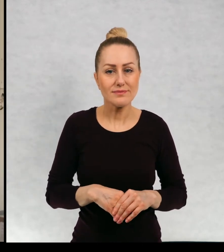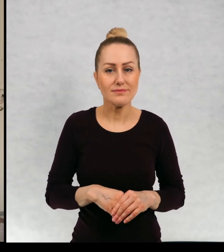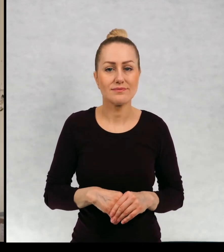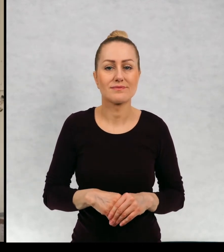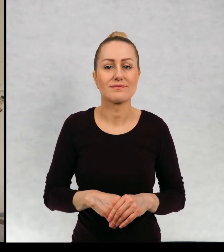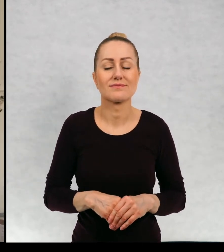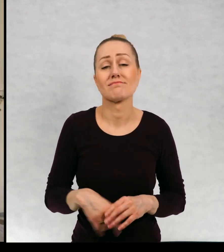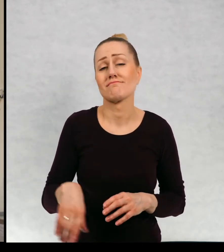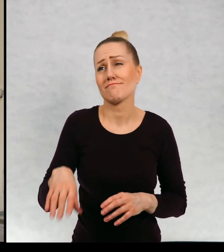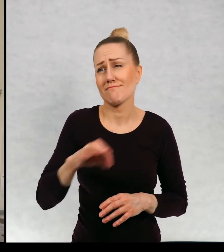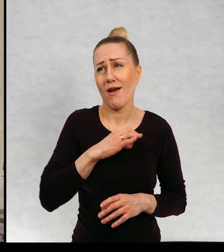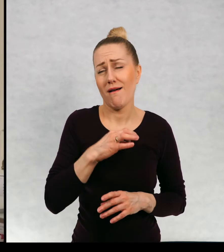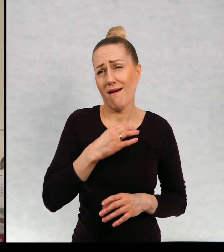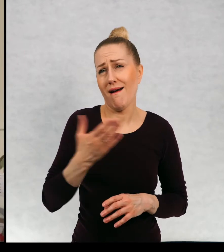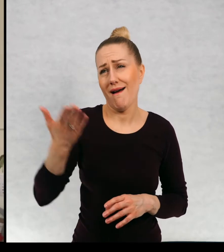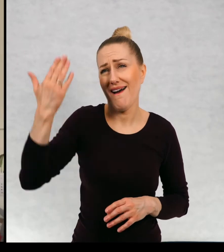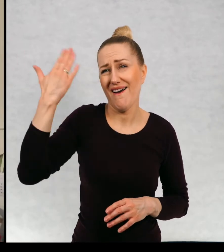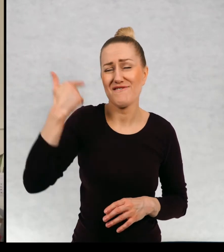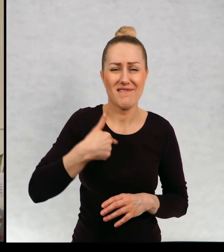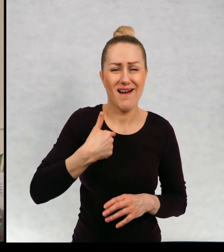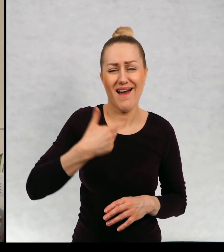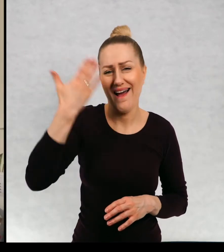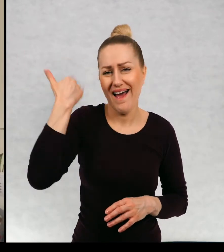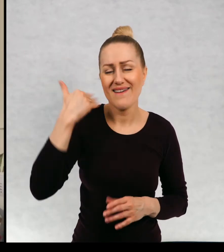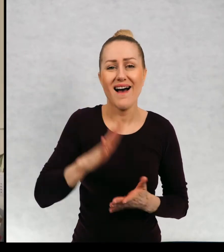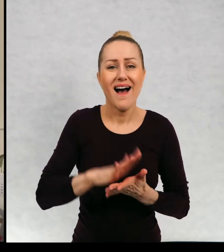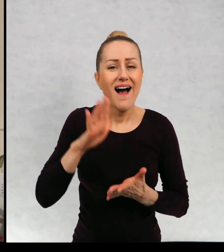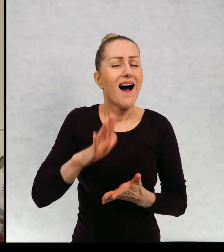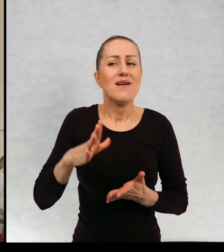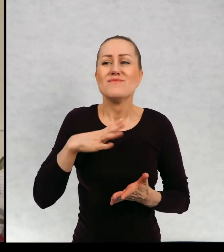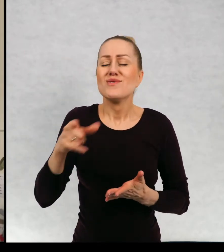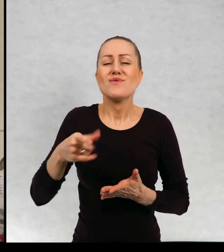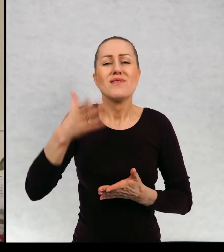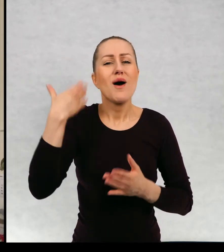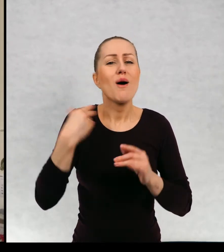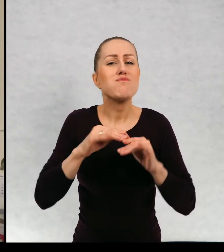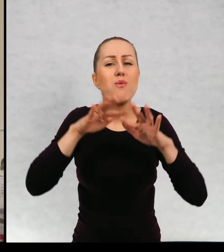w swoim czasie, no to to już trochę lat temu był bardzo popularny